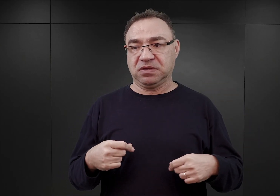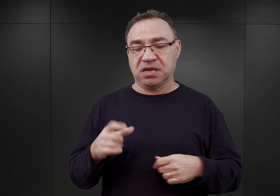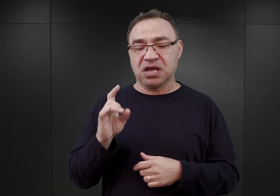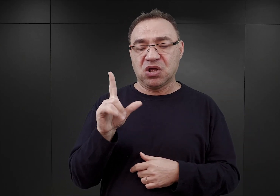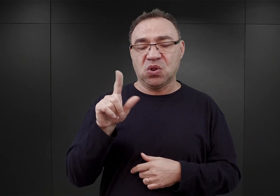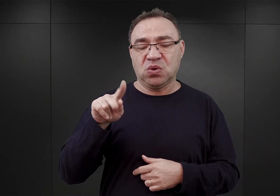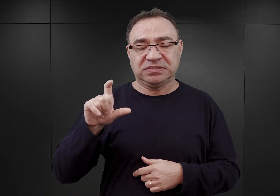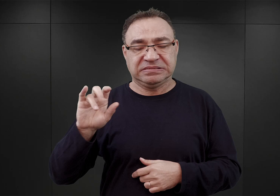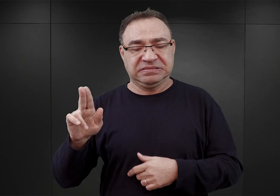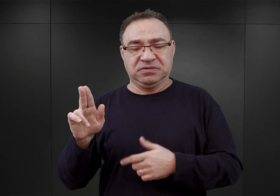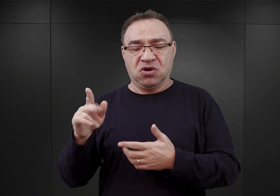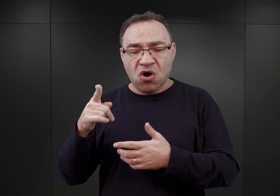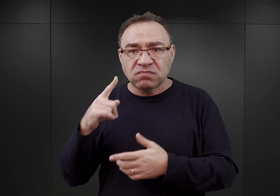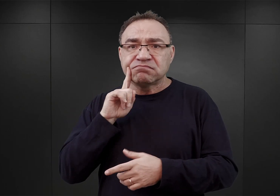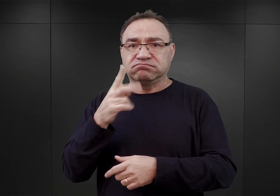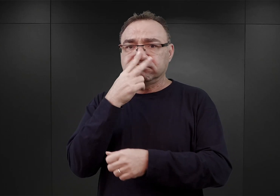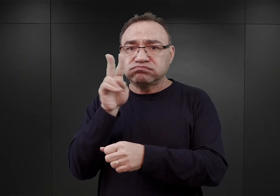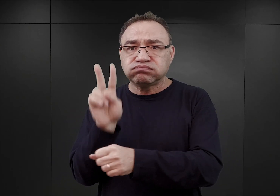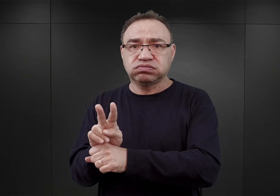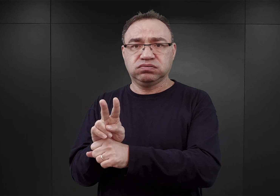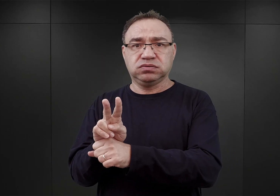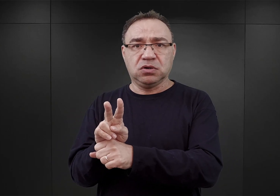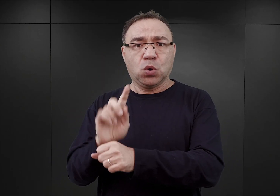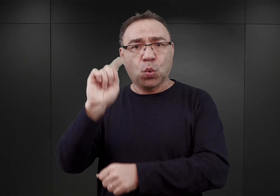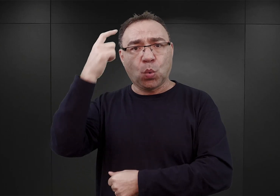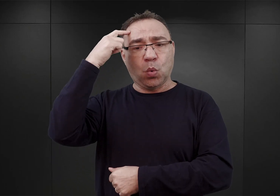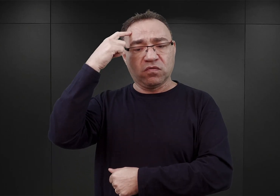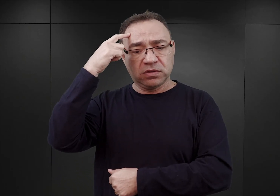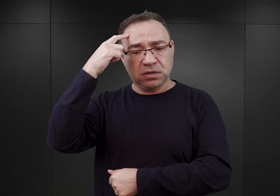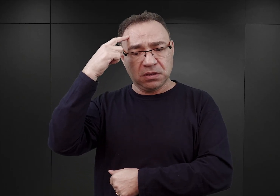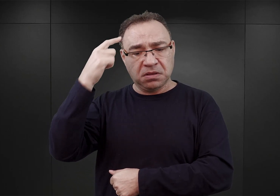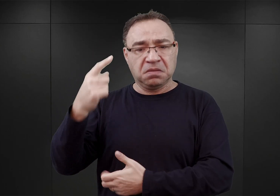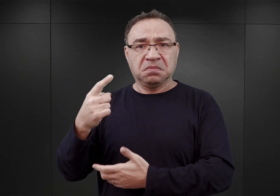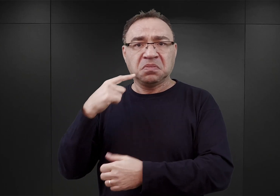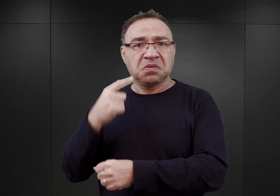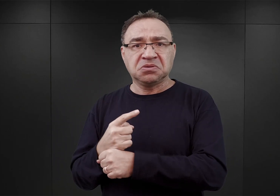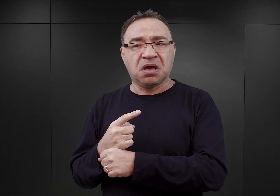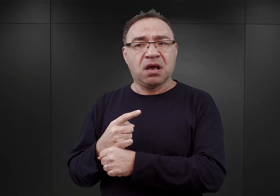który formalnie jako inspektor obozów koncentracyjnych powinien mieć w tej mierze decydujący głos.